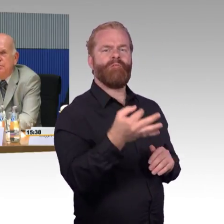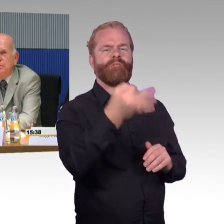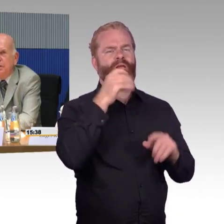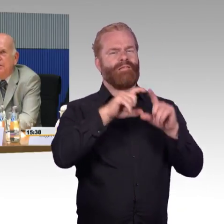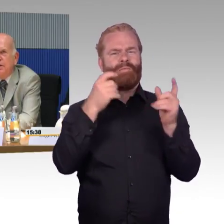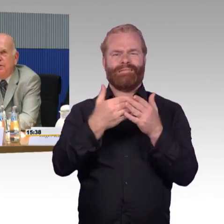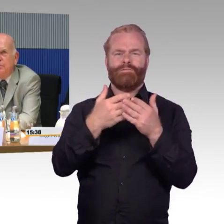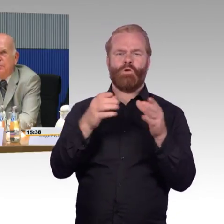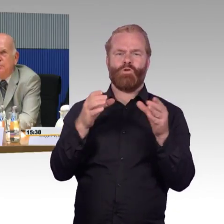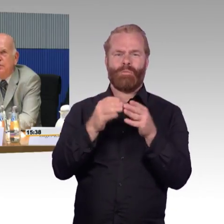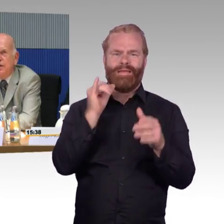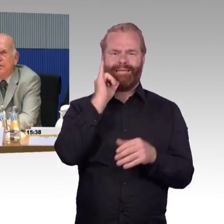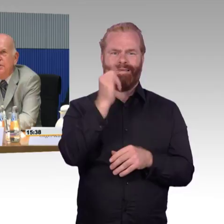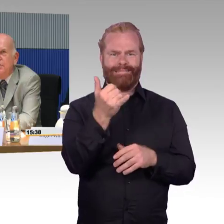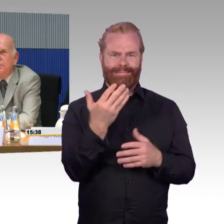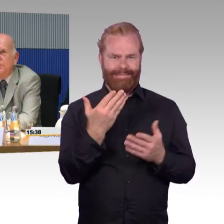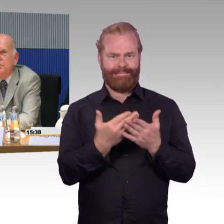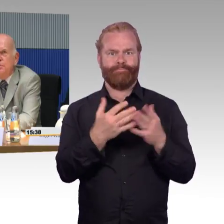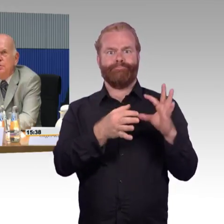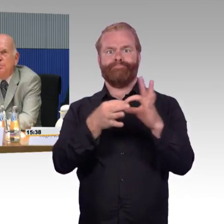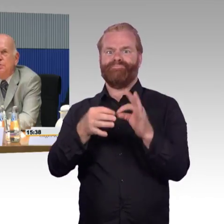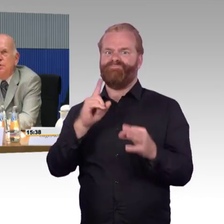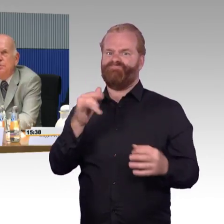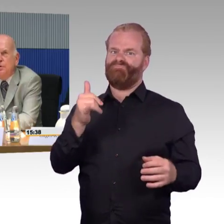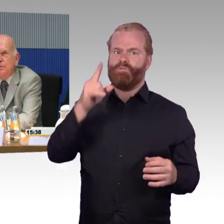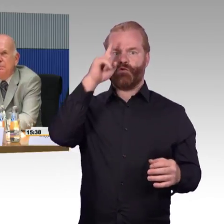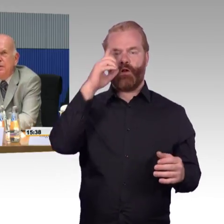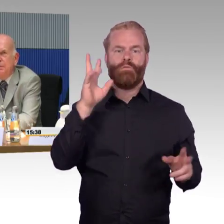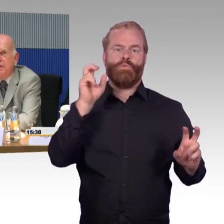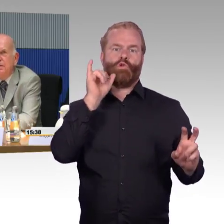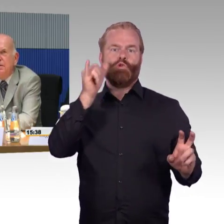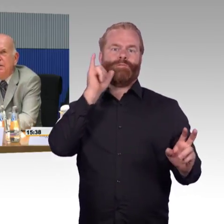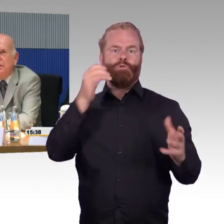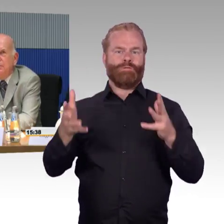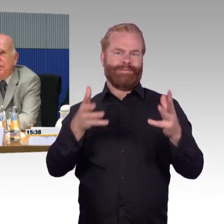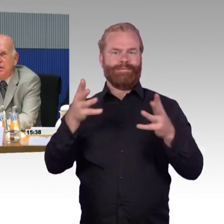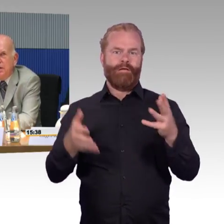wenn 2 oder 3 Rollstuhlfahrer zu demselben Termin